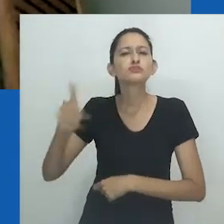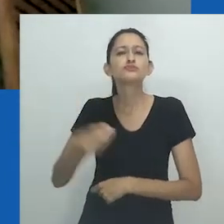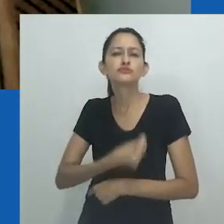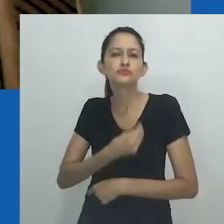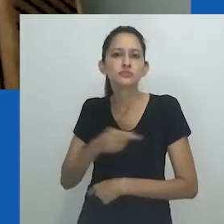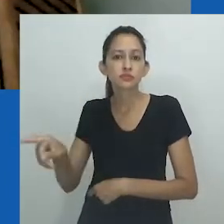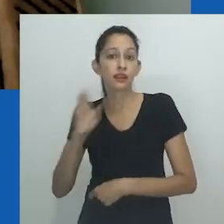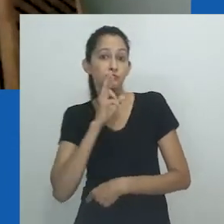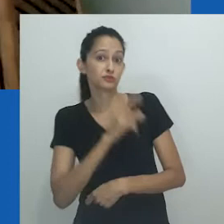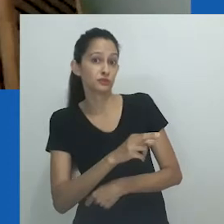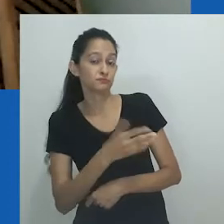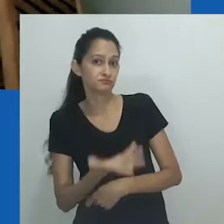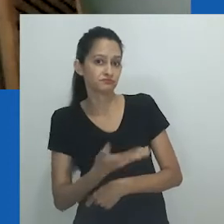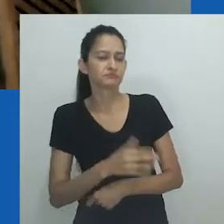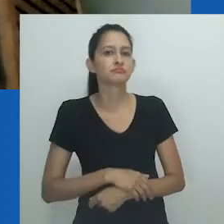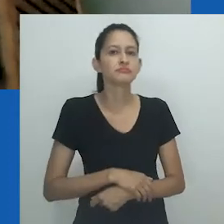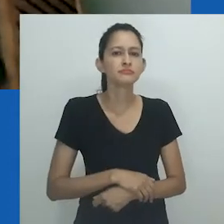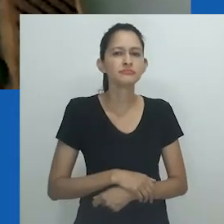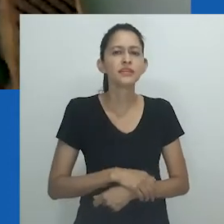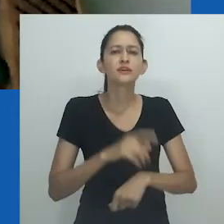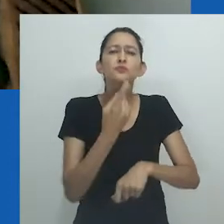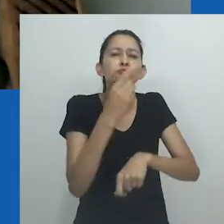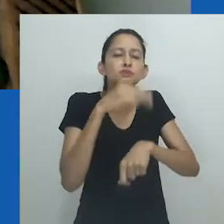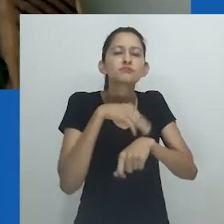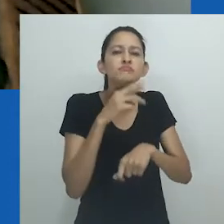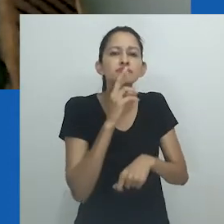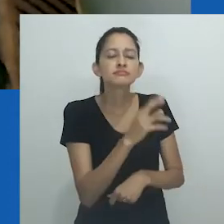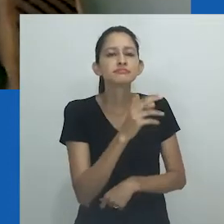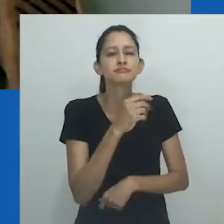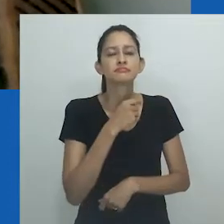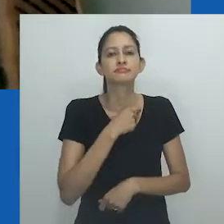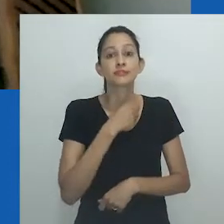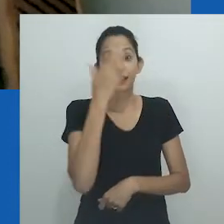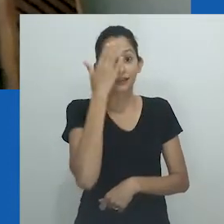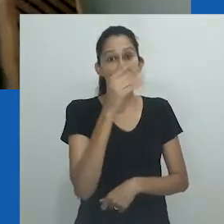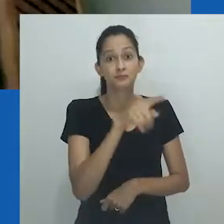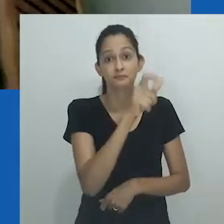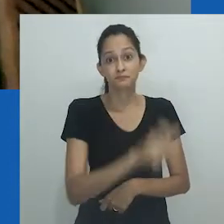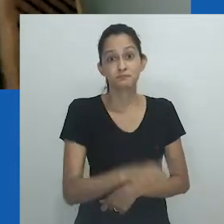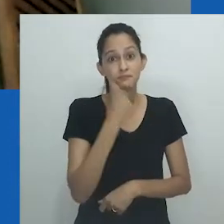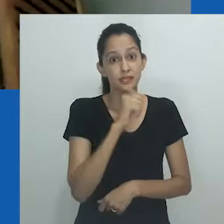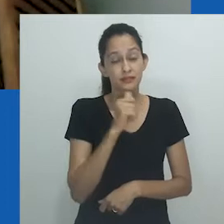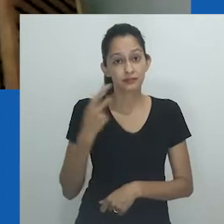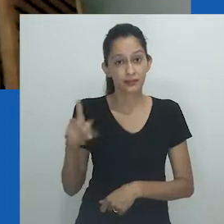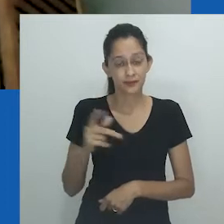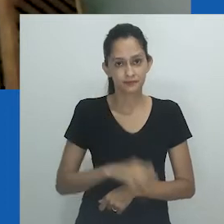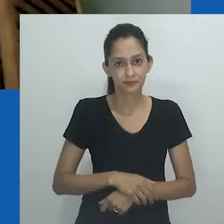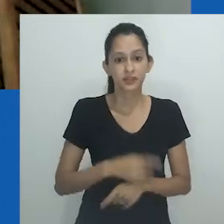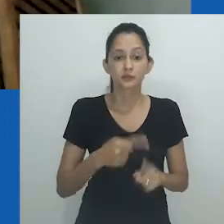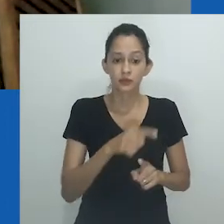"Quem é a mulher mais importante de sua vida?" Nesse curto espaço de tempo ela presta tributo à mãe.